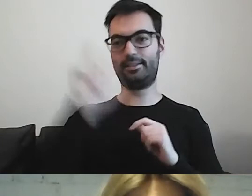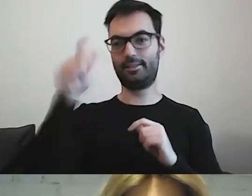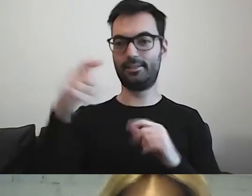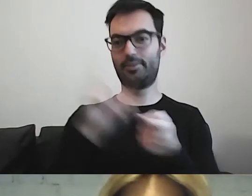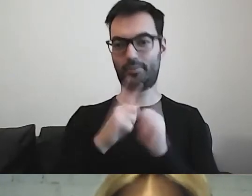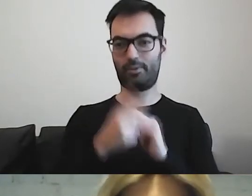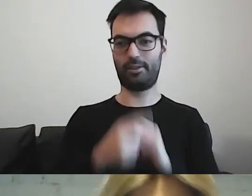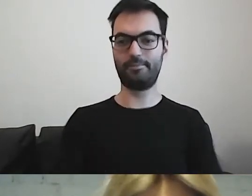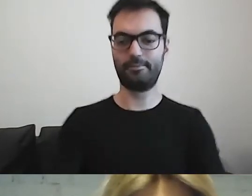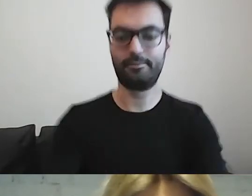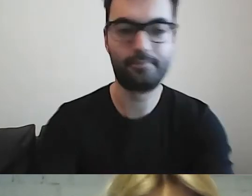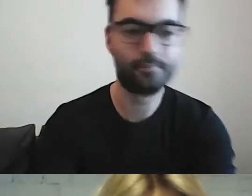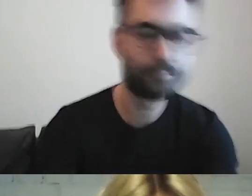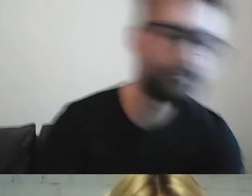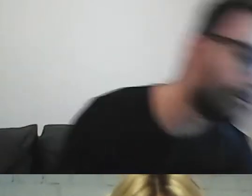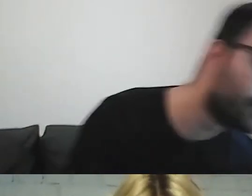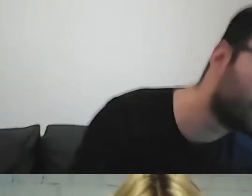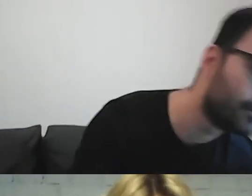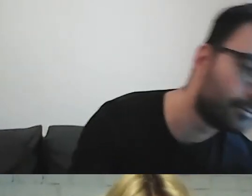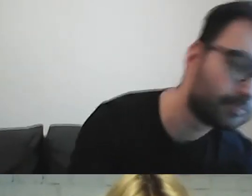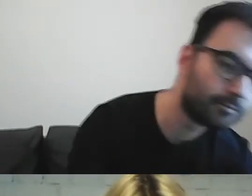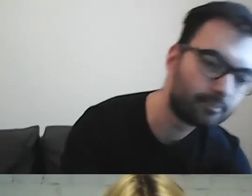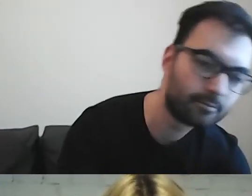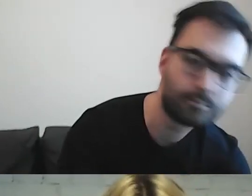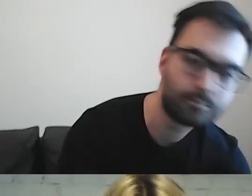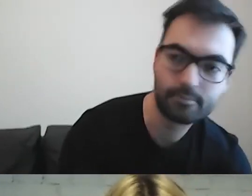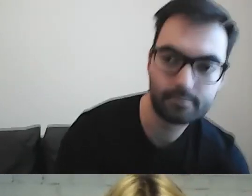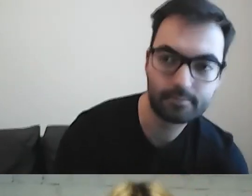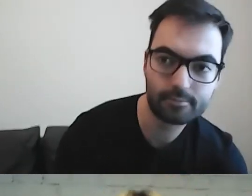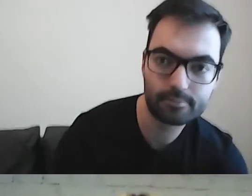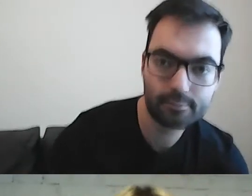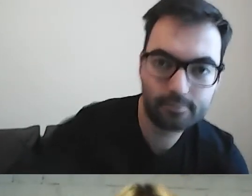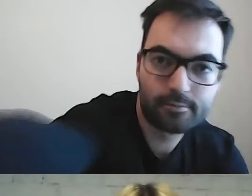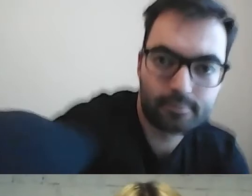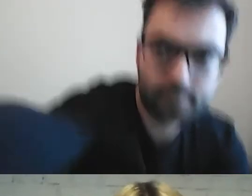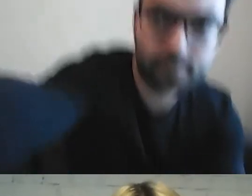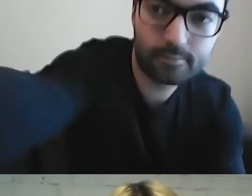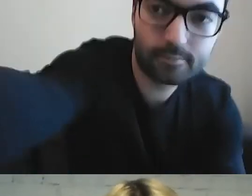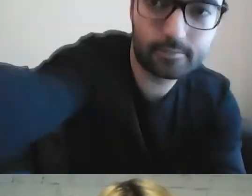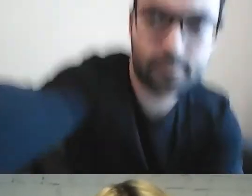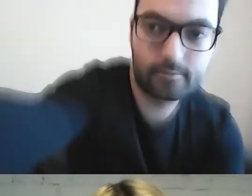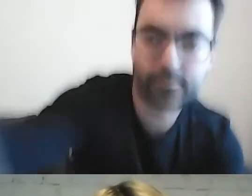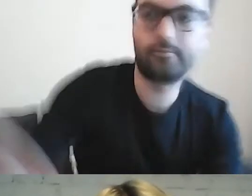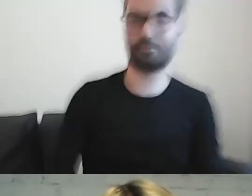Lecimy. Wyłączam się już, żeby nie komentować, tylko czerpać. Dobrze. Bardzo dziękuję, Małgosiu.